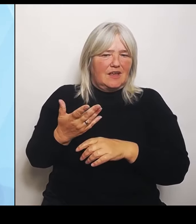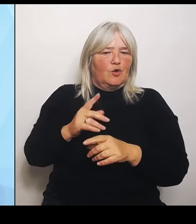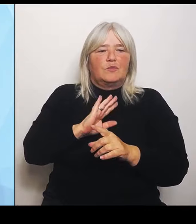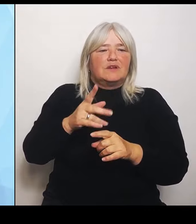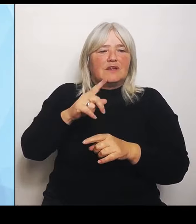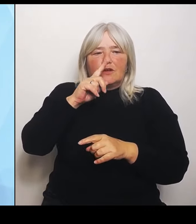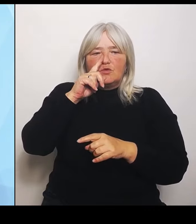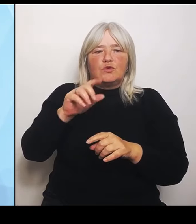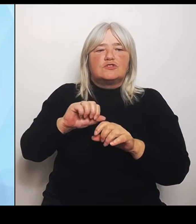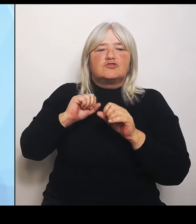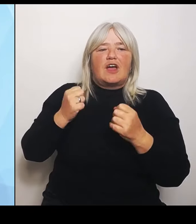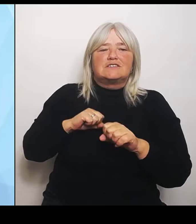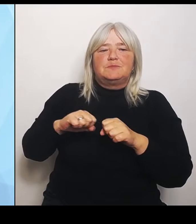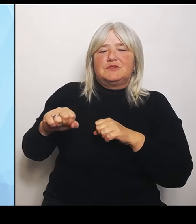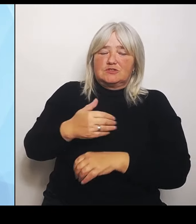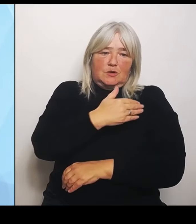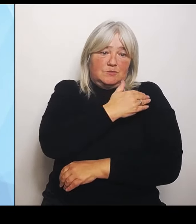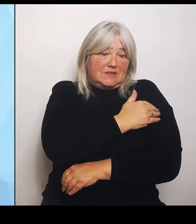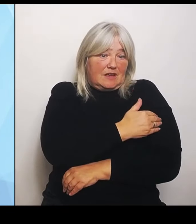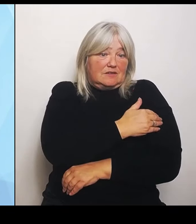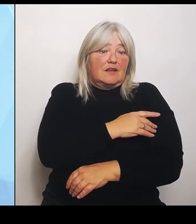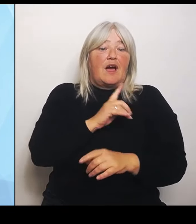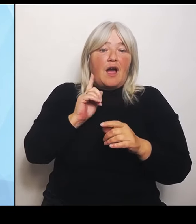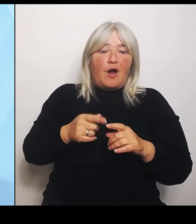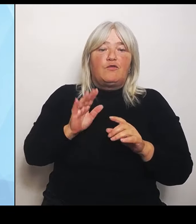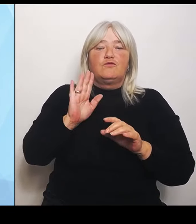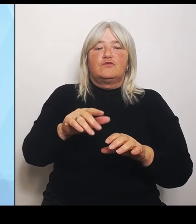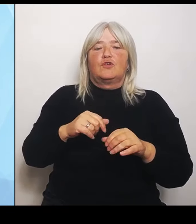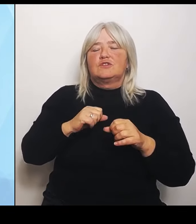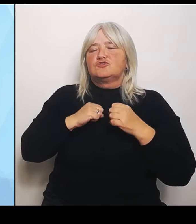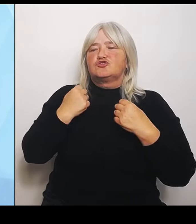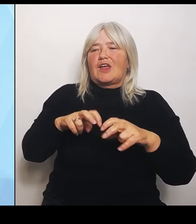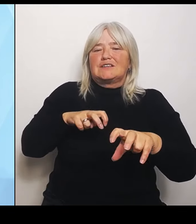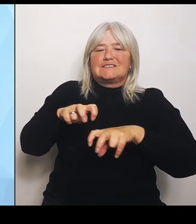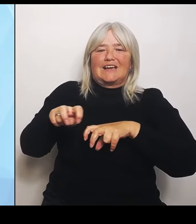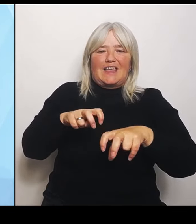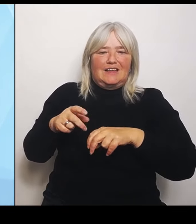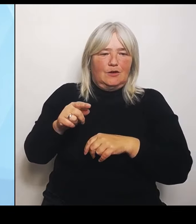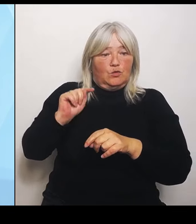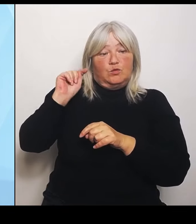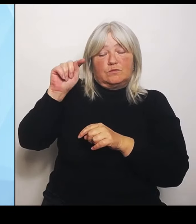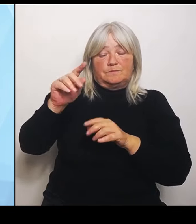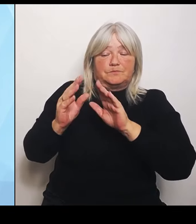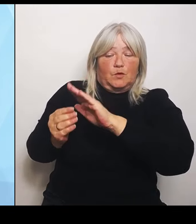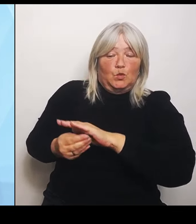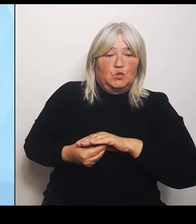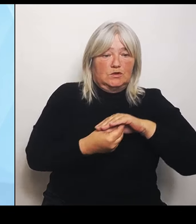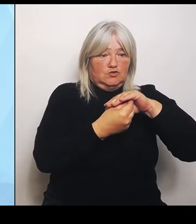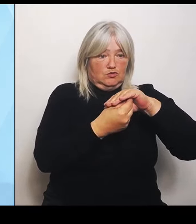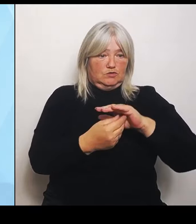Staatsregierung, um dort zu unterstützen. Siebtens: Keine Rückforderung von Fördermitteln bei